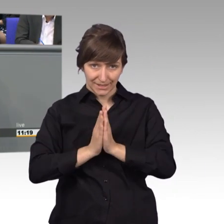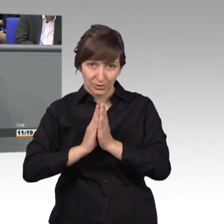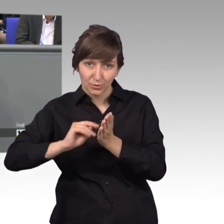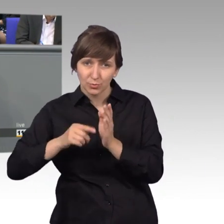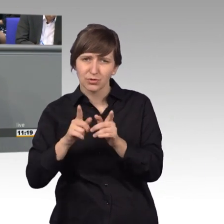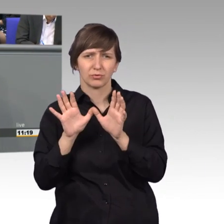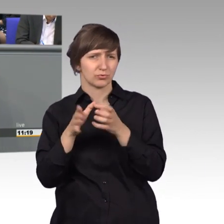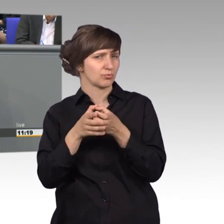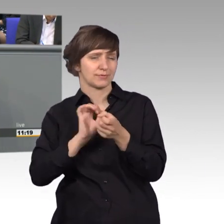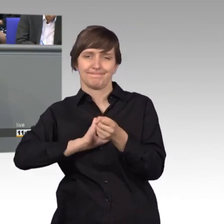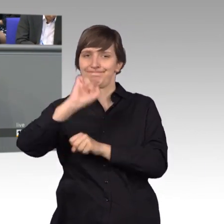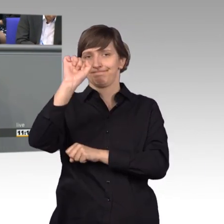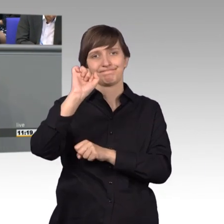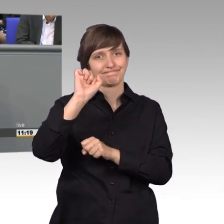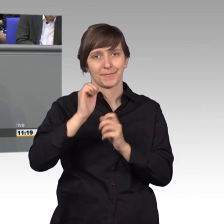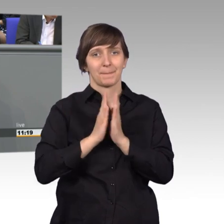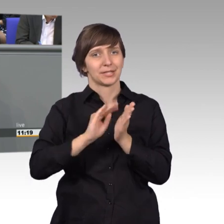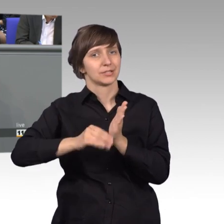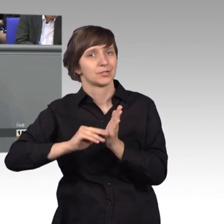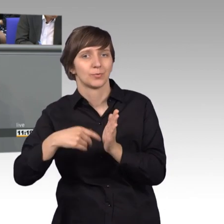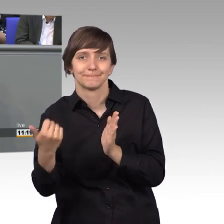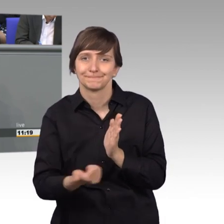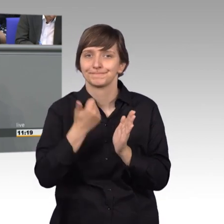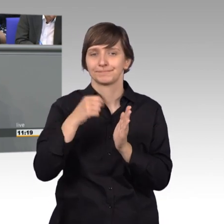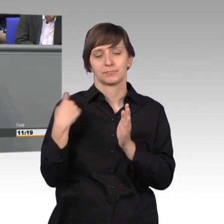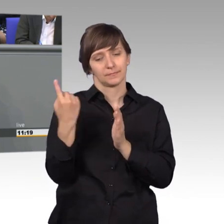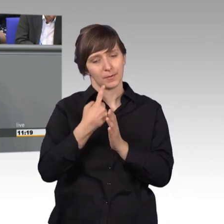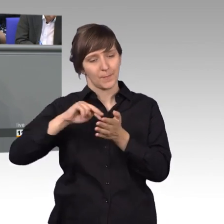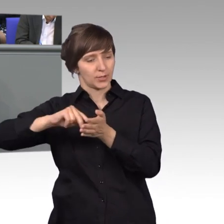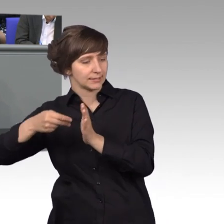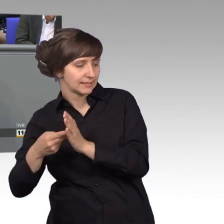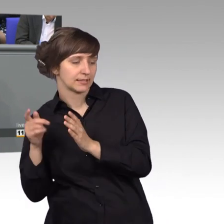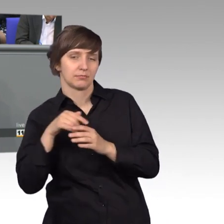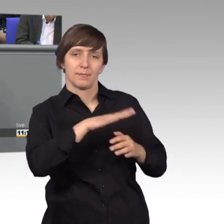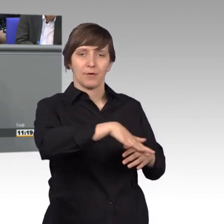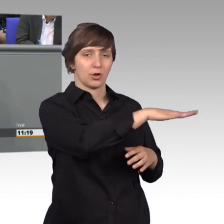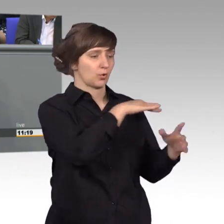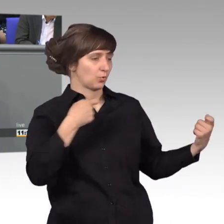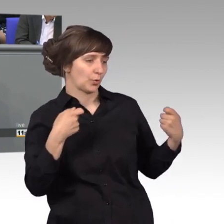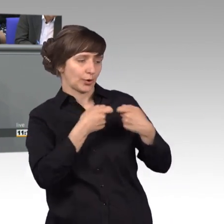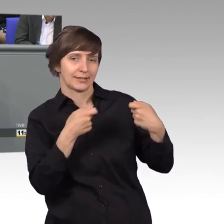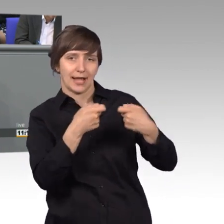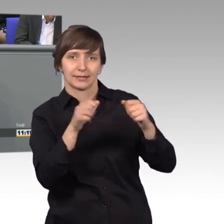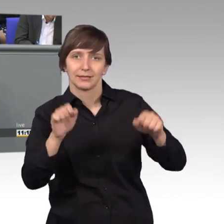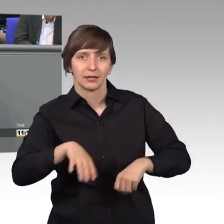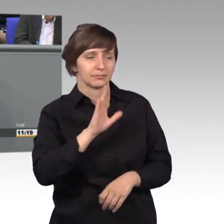Petitionen sind die richtige Wahl. Sich an uns, an die Volksvertretung zu wenden, mit den ganz kleinen Problemen, mit den Alltagssorgen,